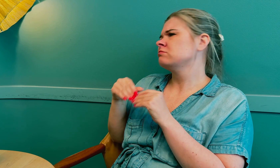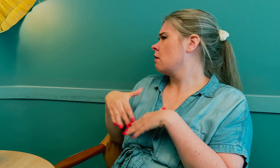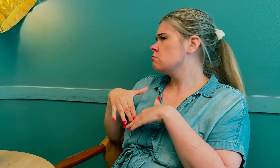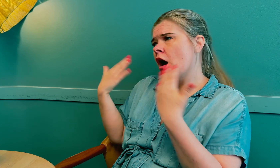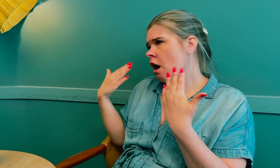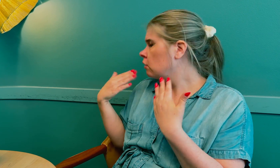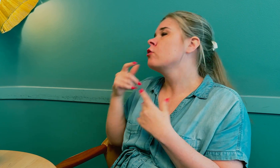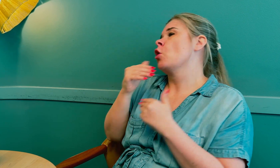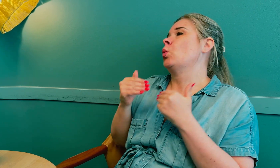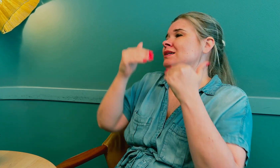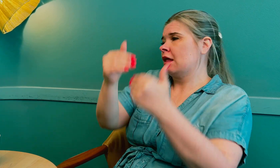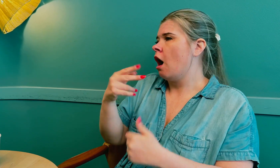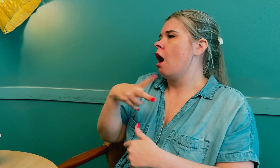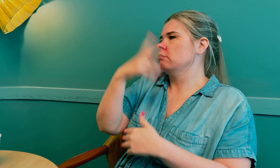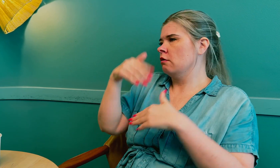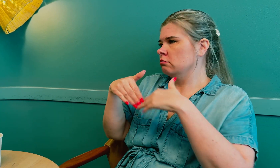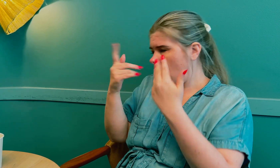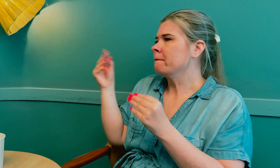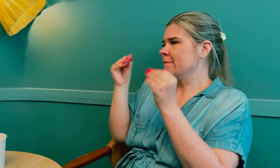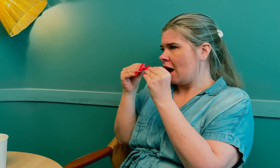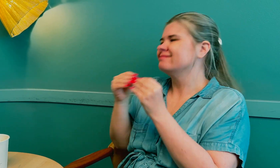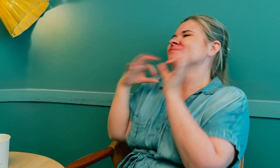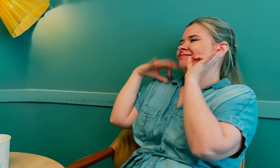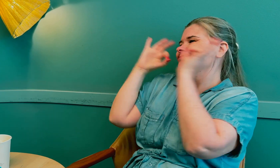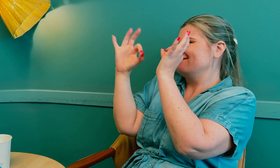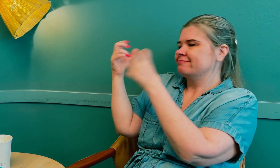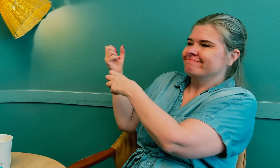Det passet ikke den dagen, så avtalen måtte utsettes til en annen dag som passet.